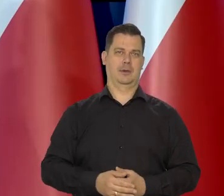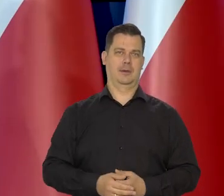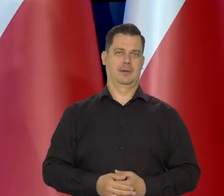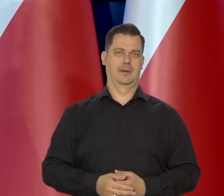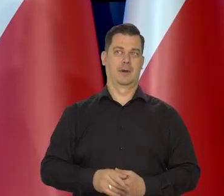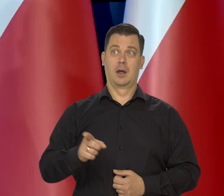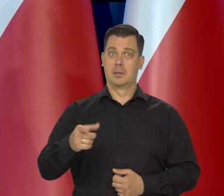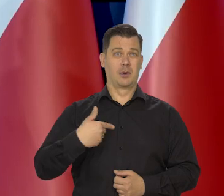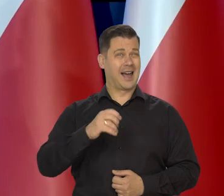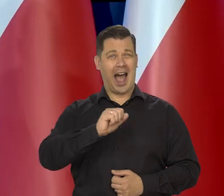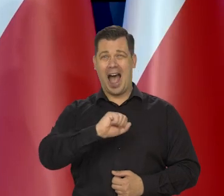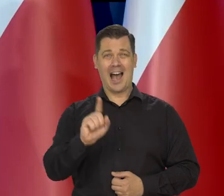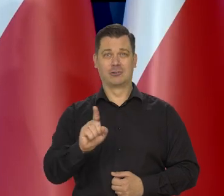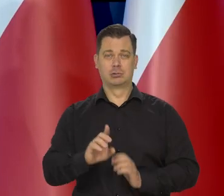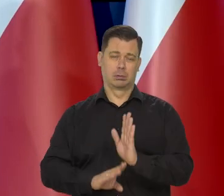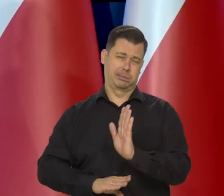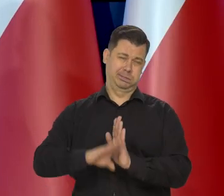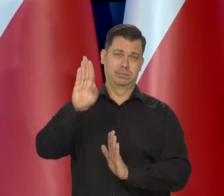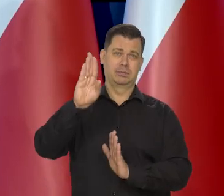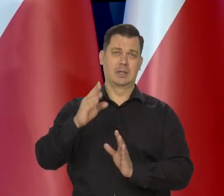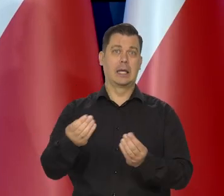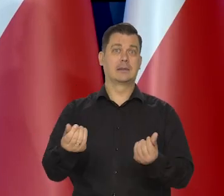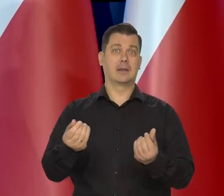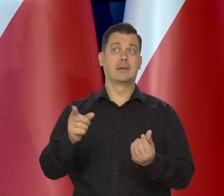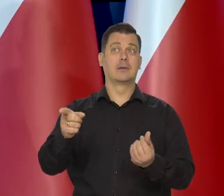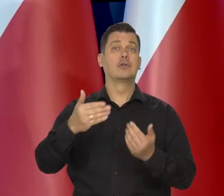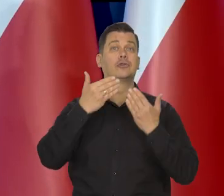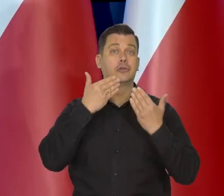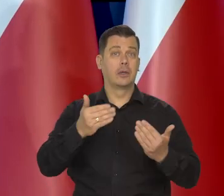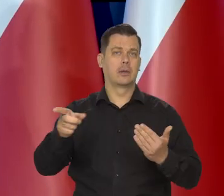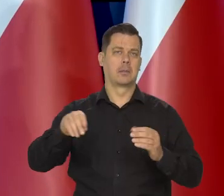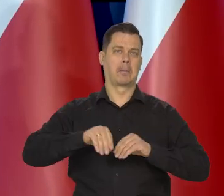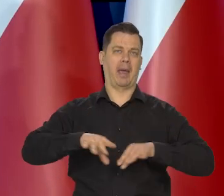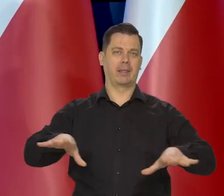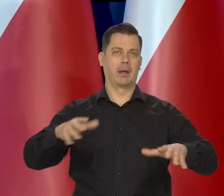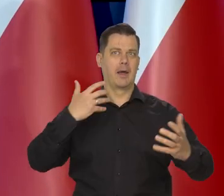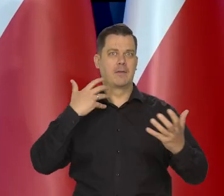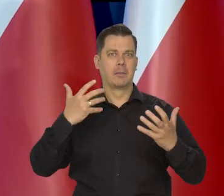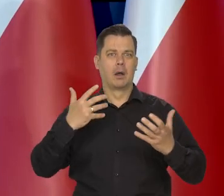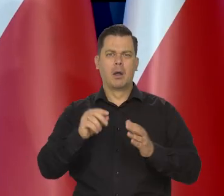Za bardzo wywindowano ceny masła. Między innymi to media spowodowały.